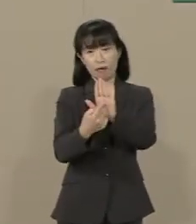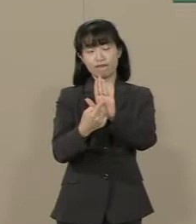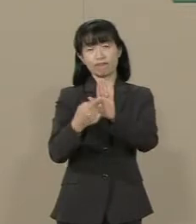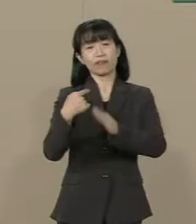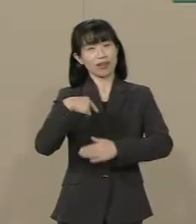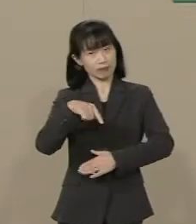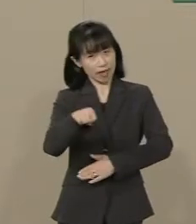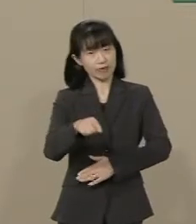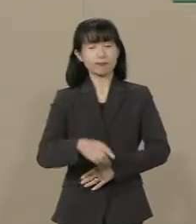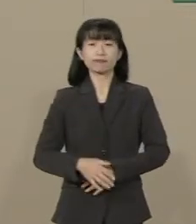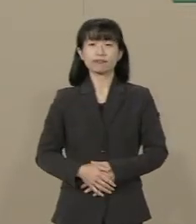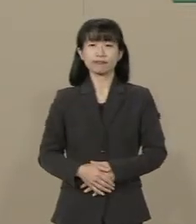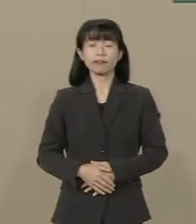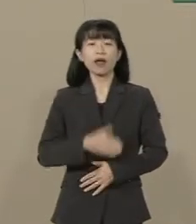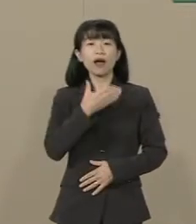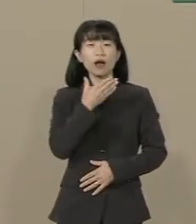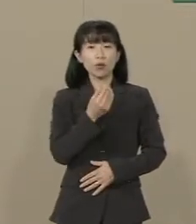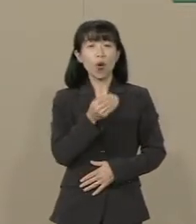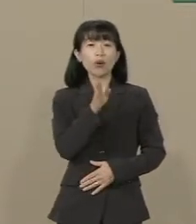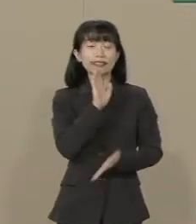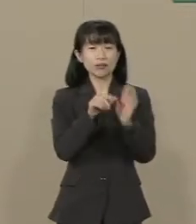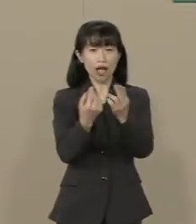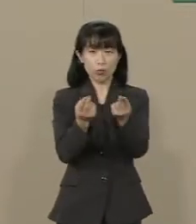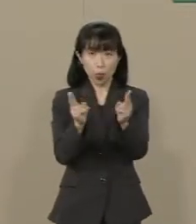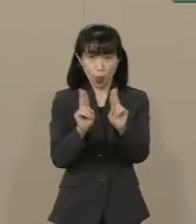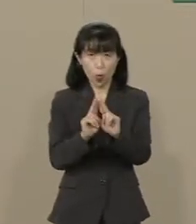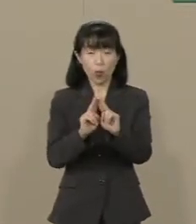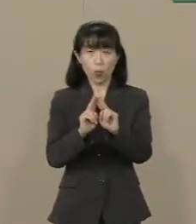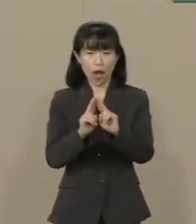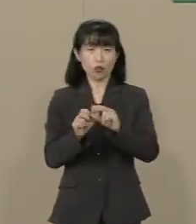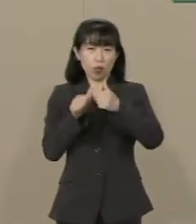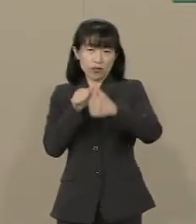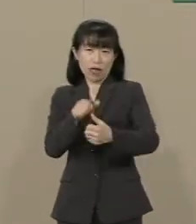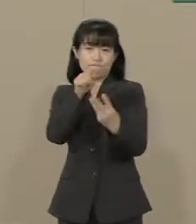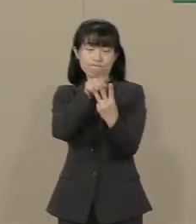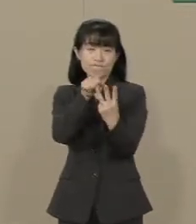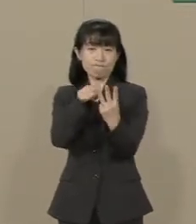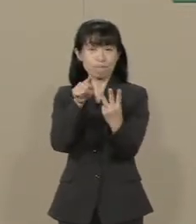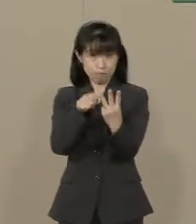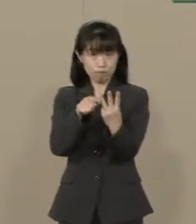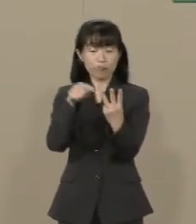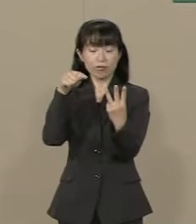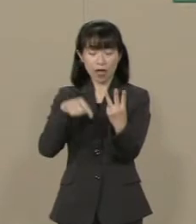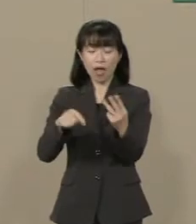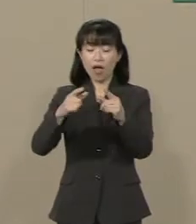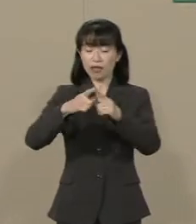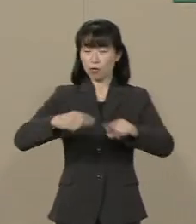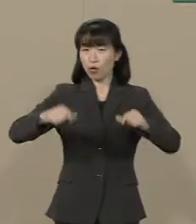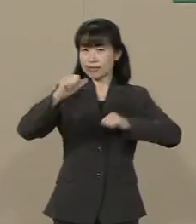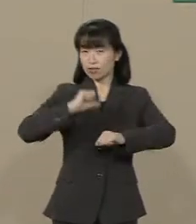幸福実現党は３つの挑戦で 日本を自由の大国にします